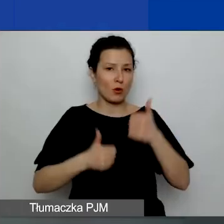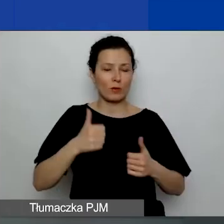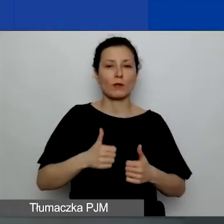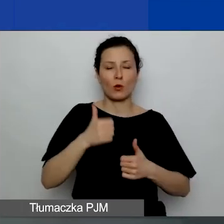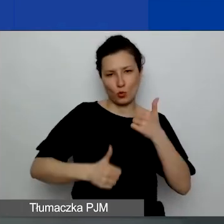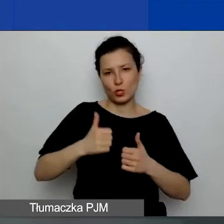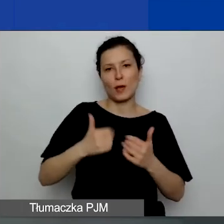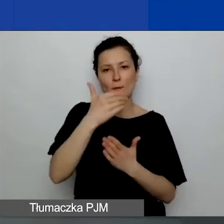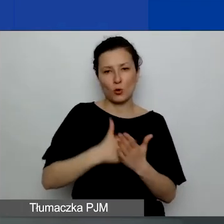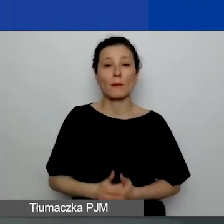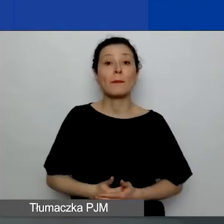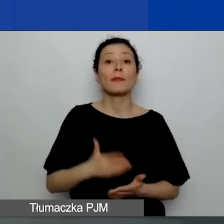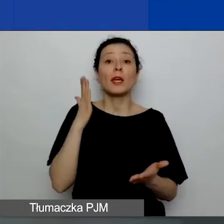Udostępniam wyniki.